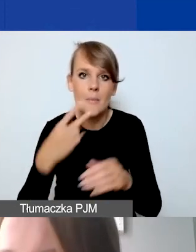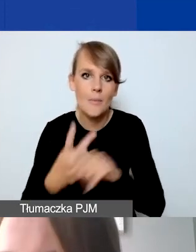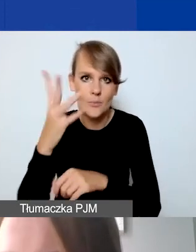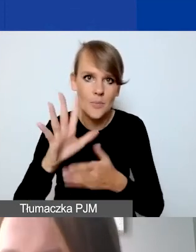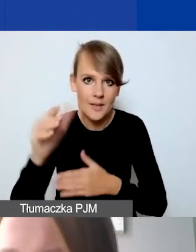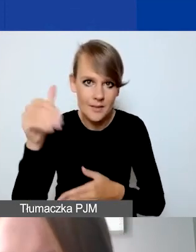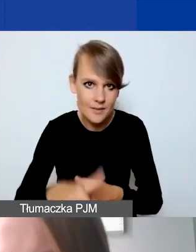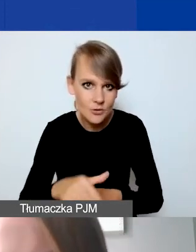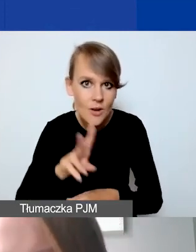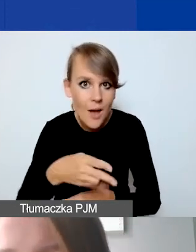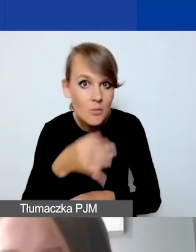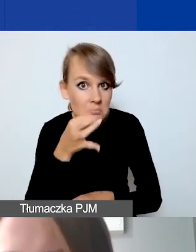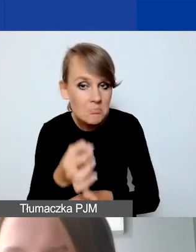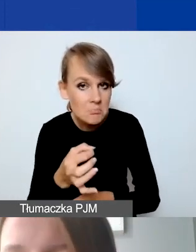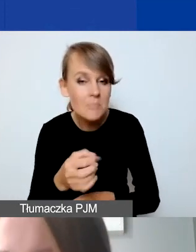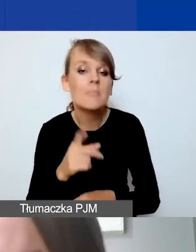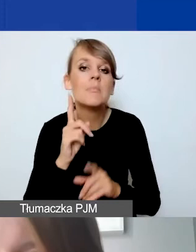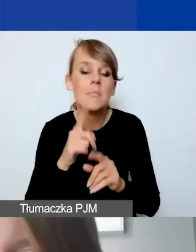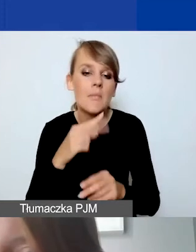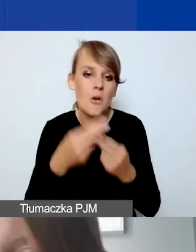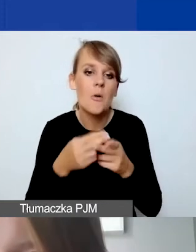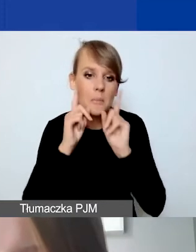Po zabudżetowaniu sprawdzamy, czy nie pojawia się fałsz.